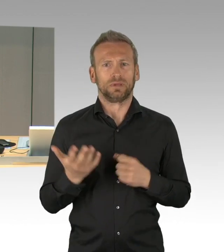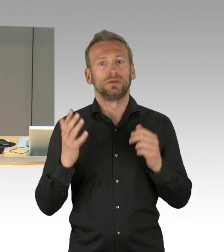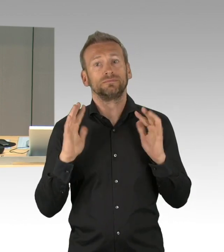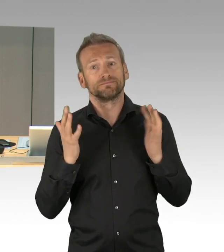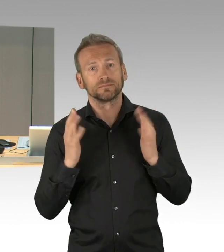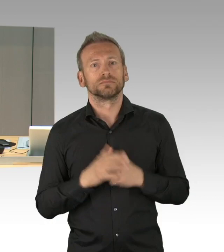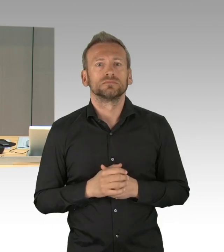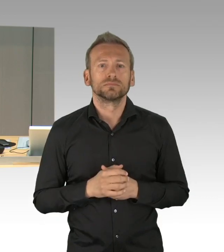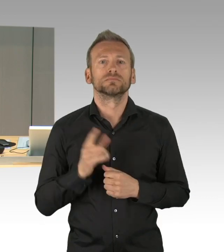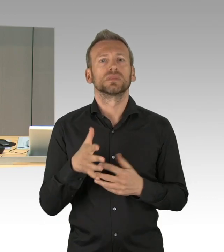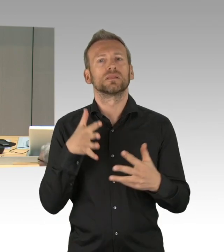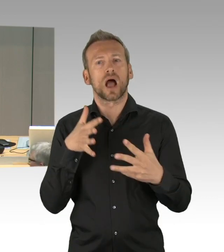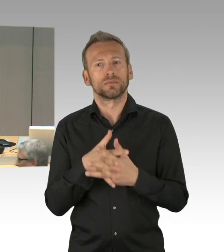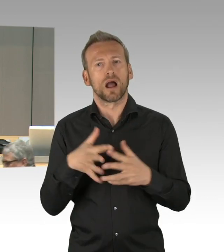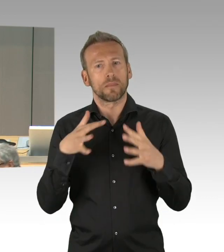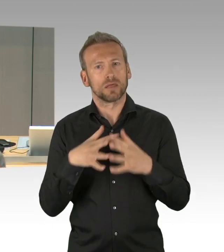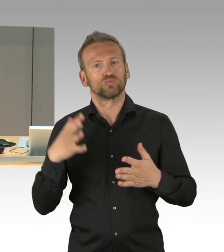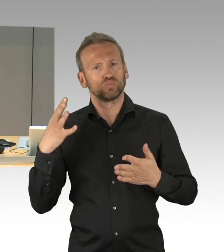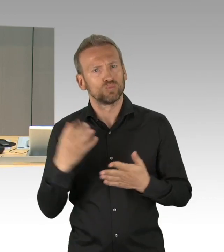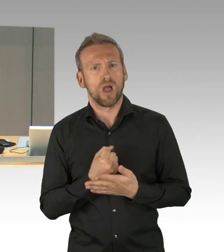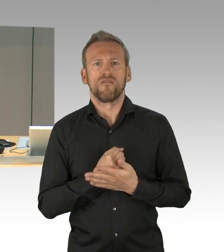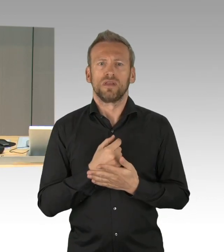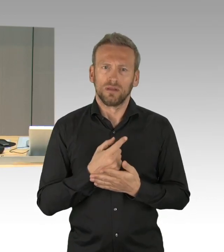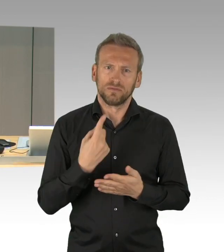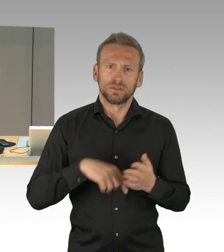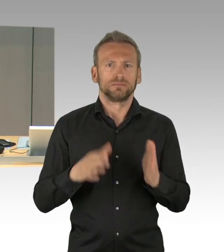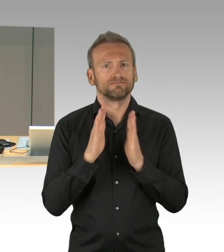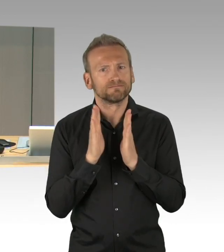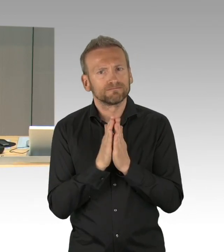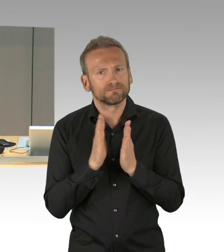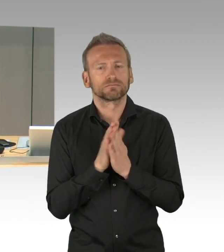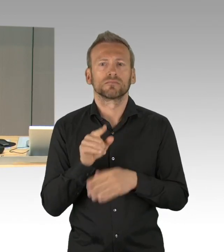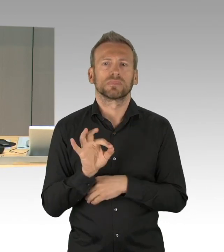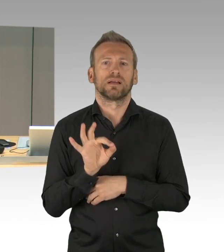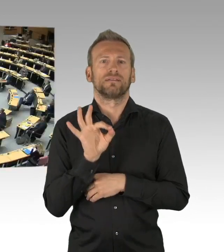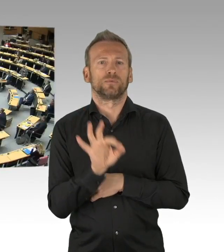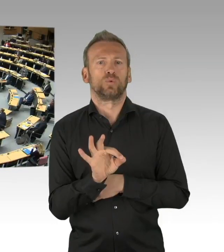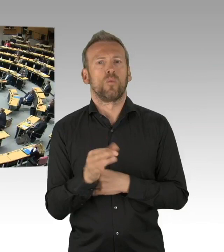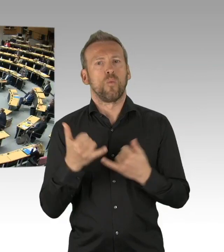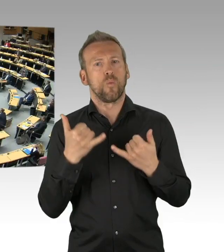Ja, das hatte ich gerade eben gefragt, dann– Herr Schneider.